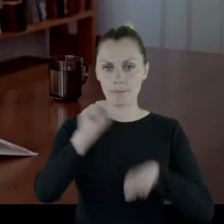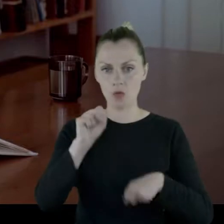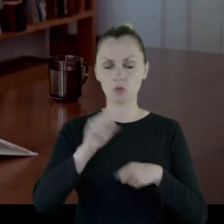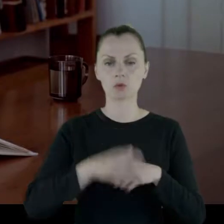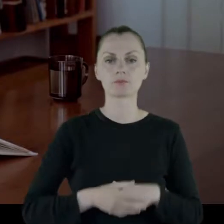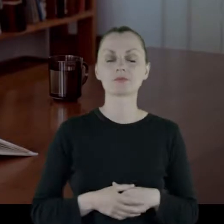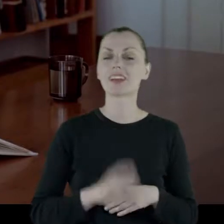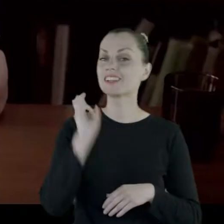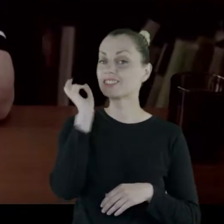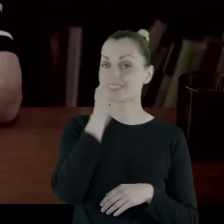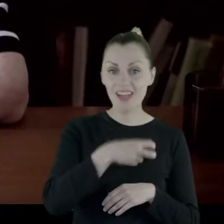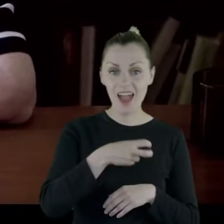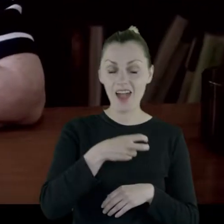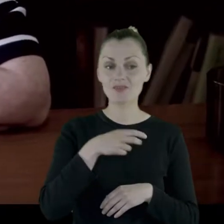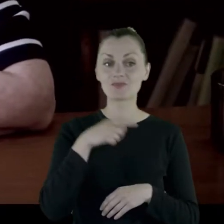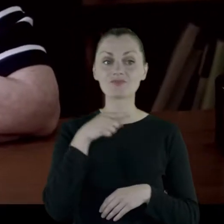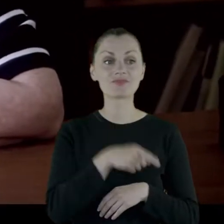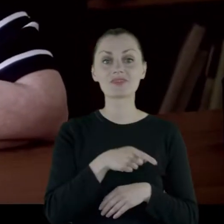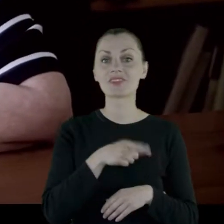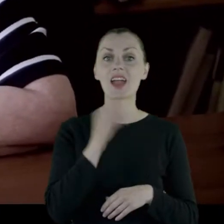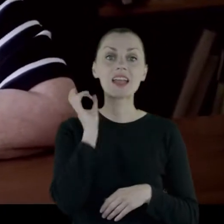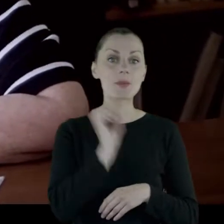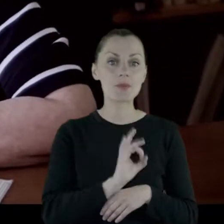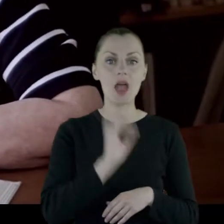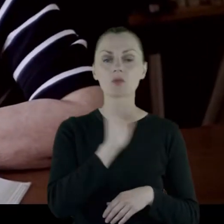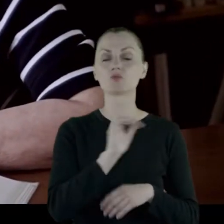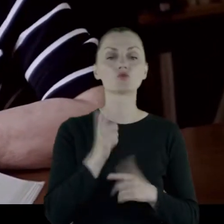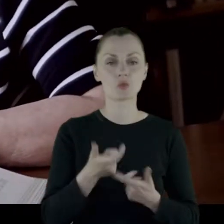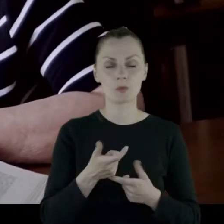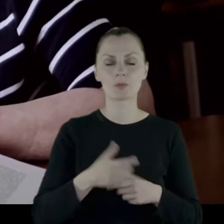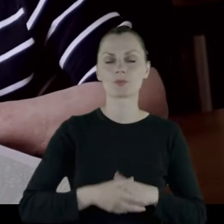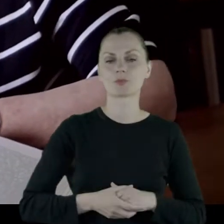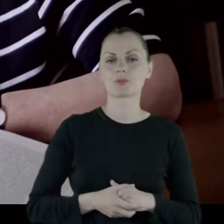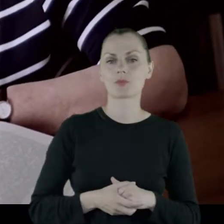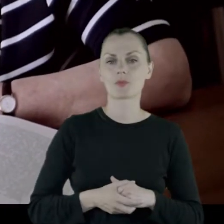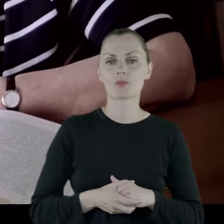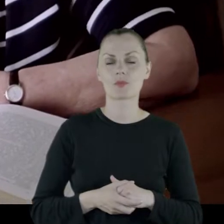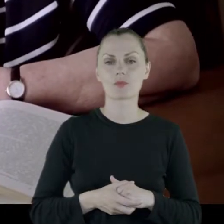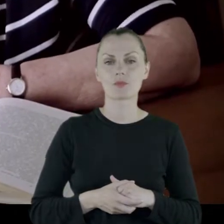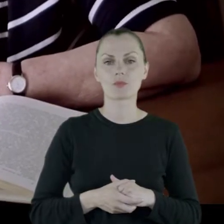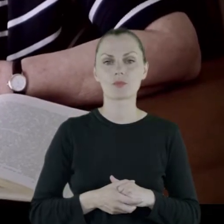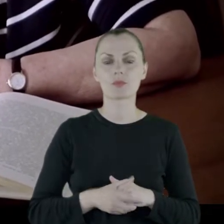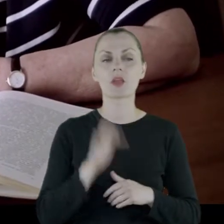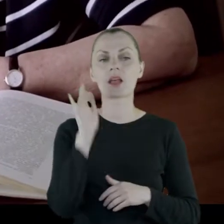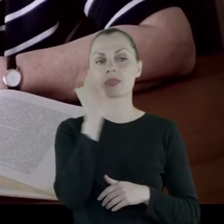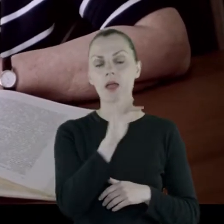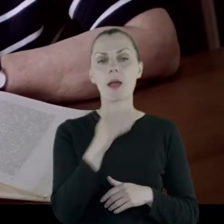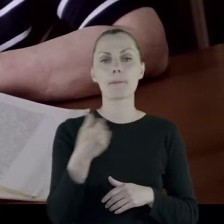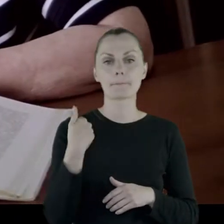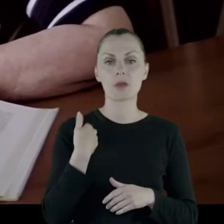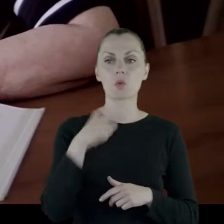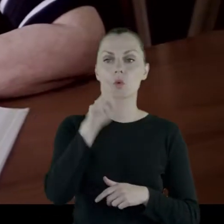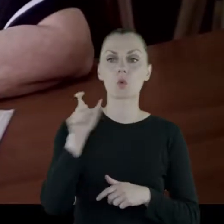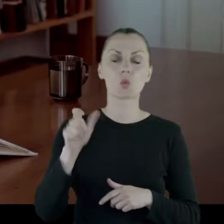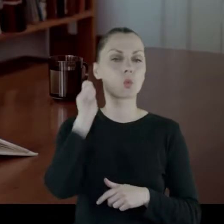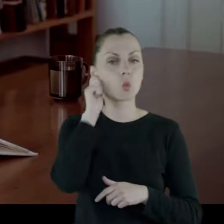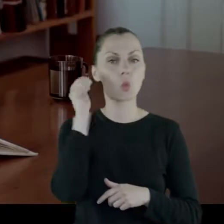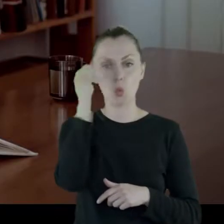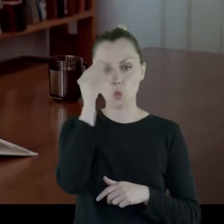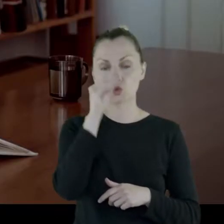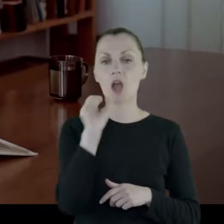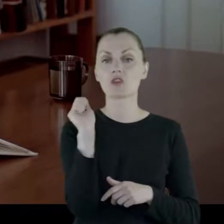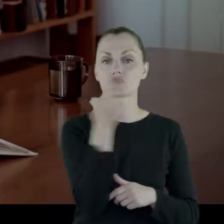Ciekawostką z tego gimnazjum, to może jest to, że były tam uczennice trzech wyznań.